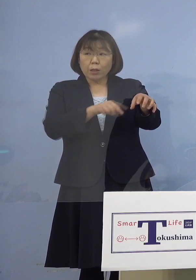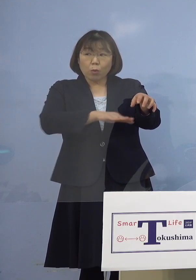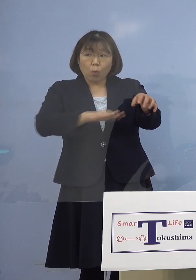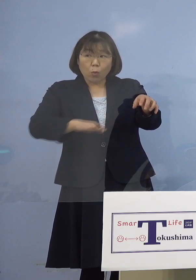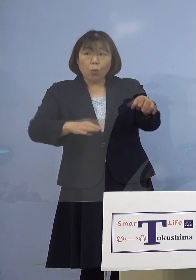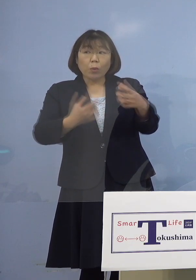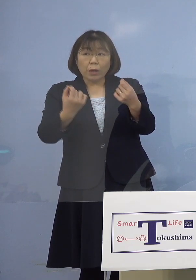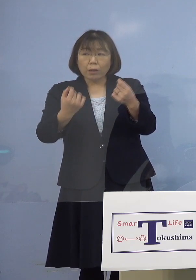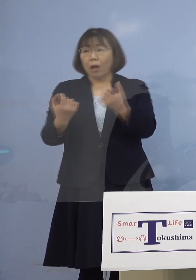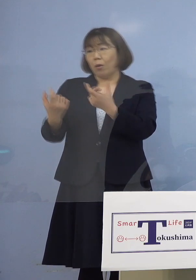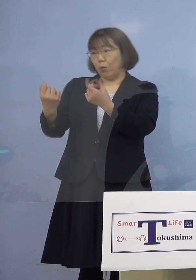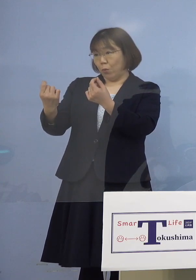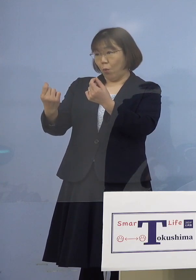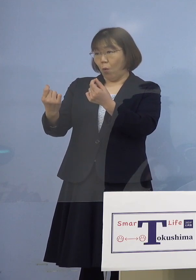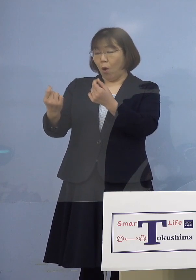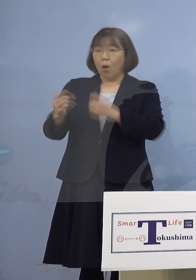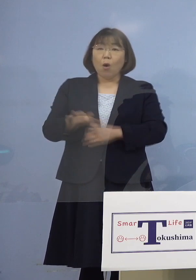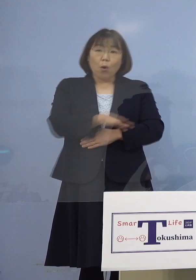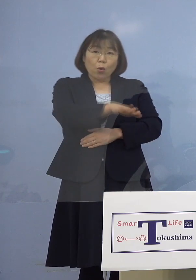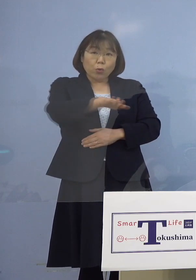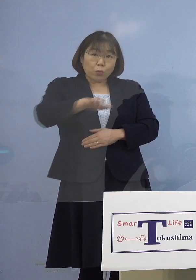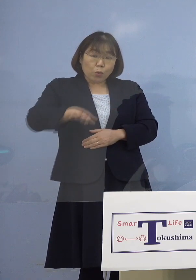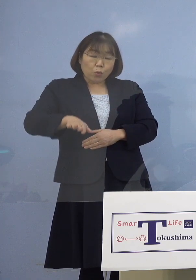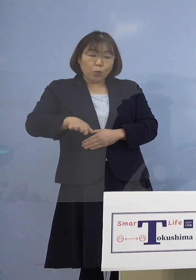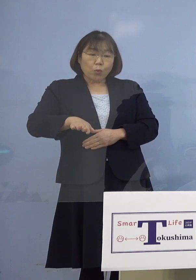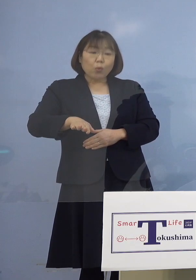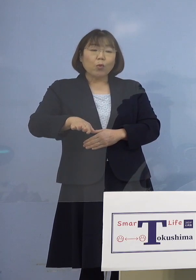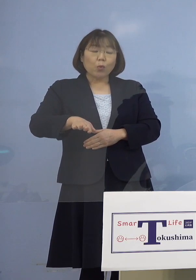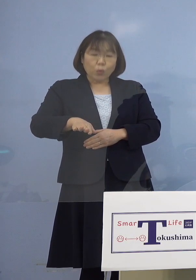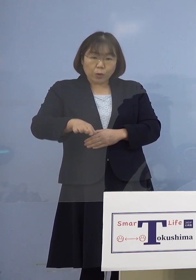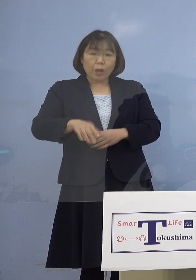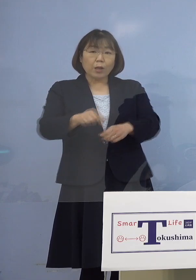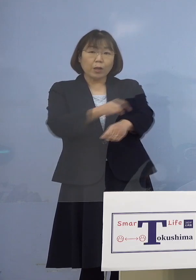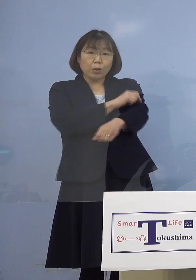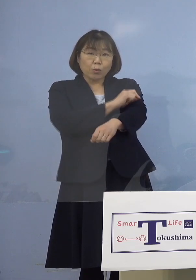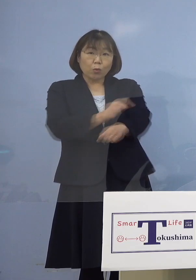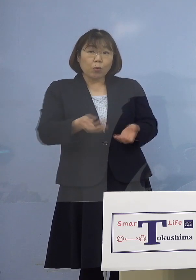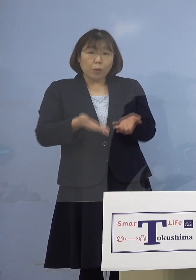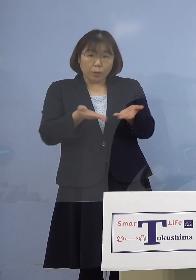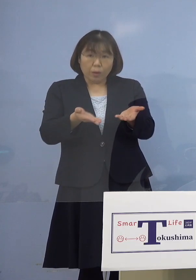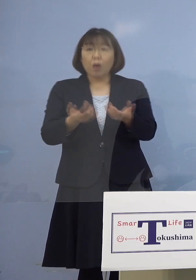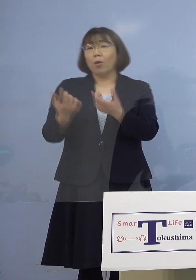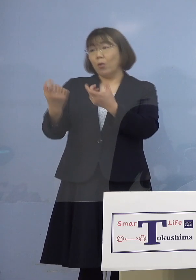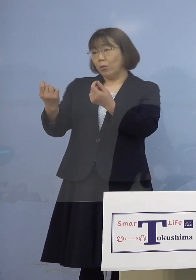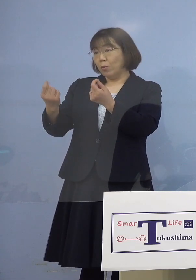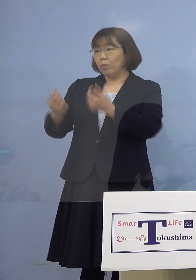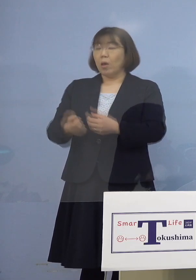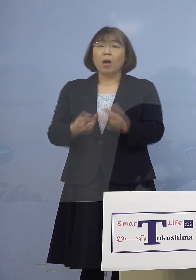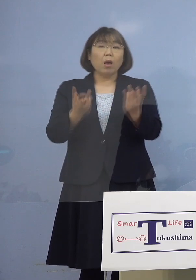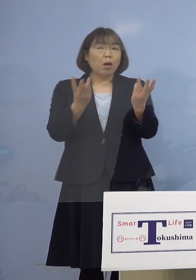（幹事者・四国放送） そこの方に特別に接種を 県の方で提供すると 数的なものはまだ分からない